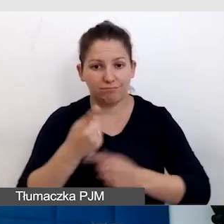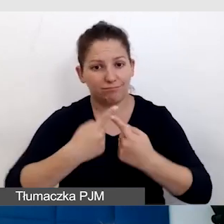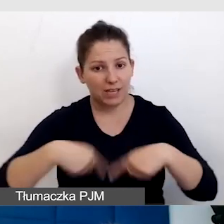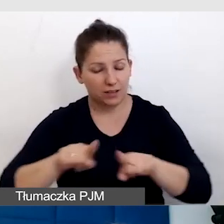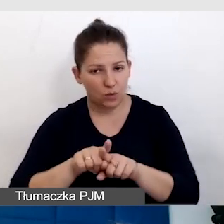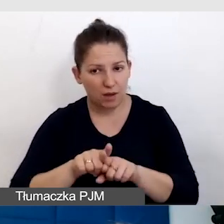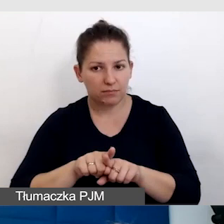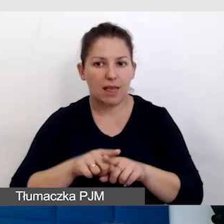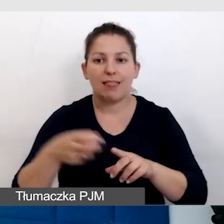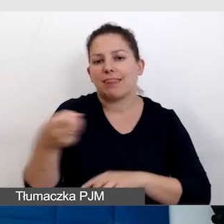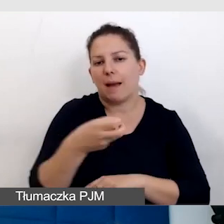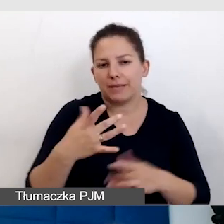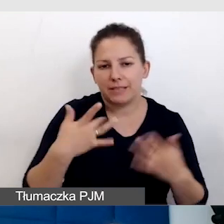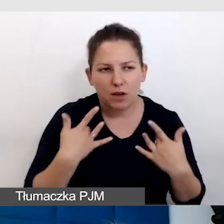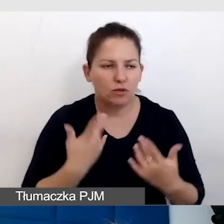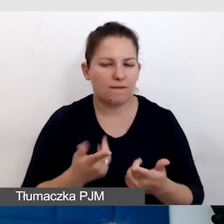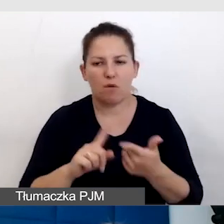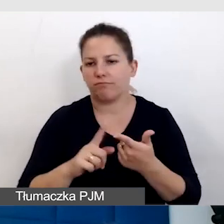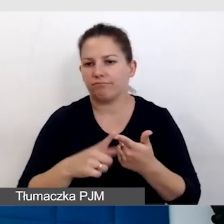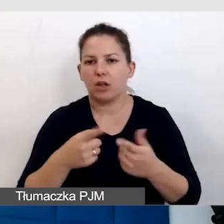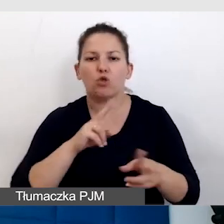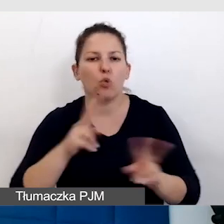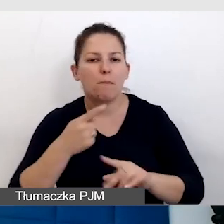napisy na żywo, tłumaczenie na polski język migowy,